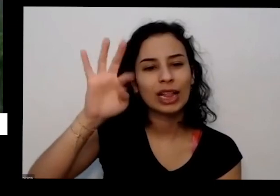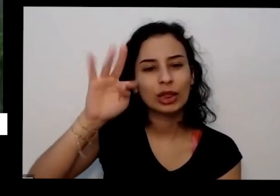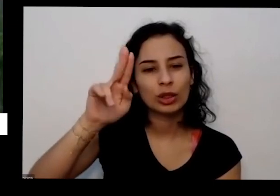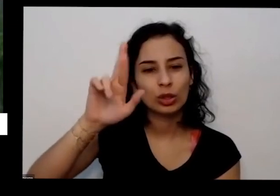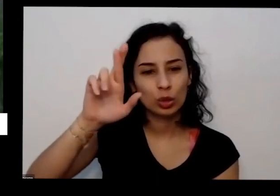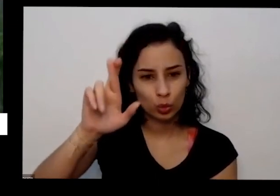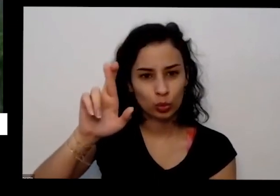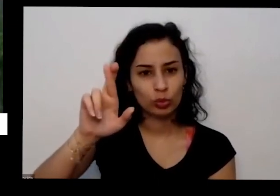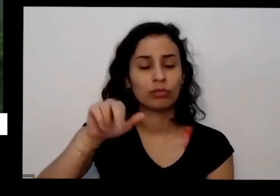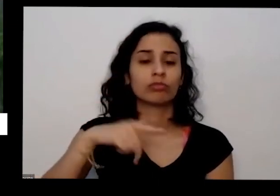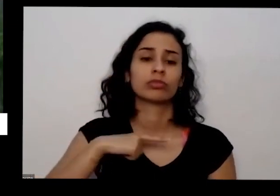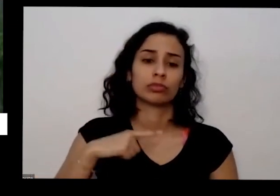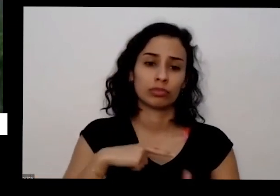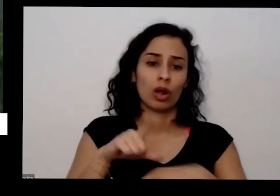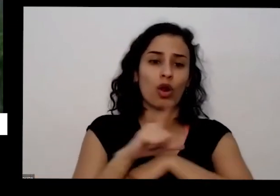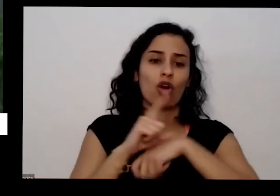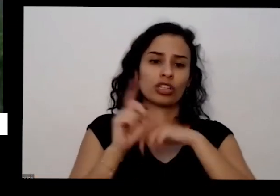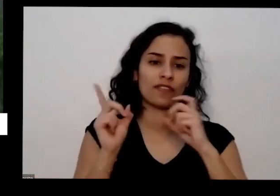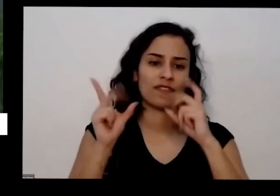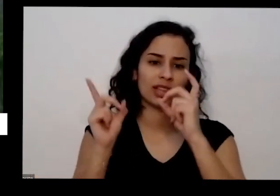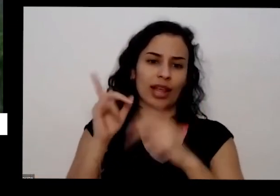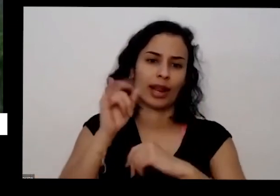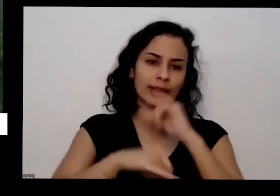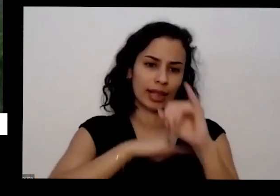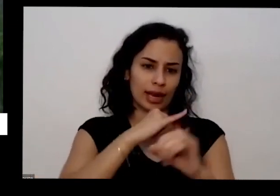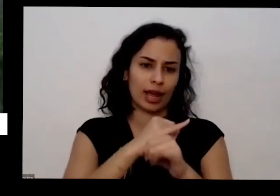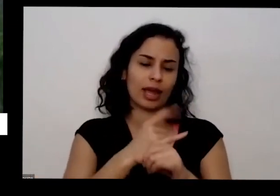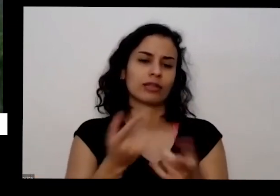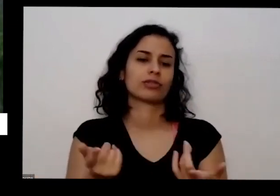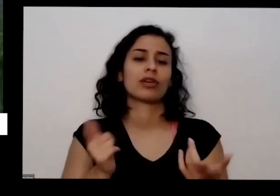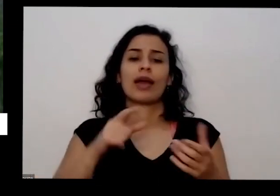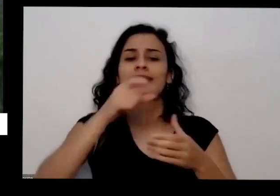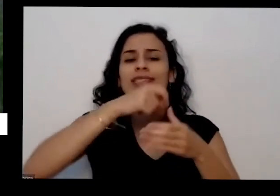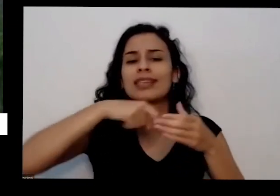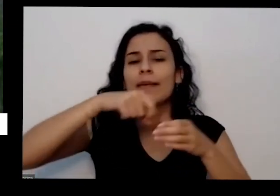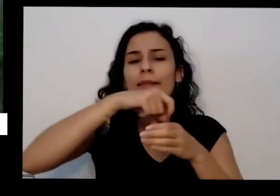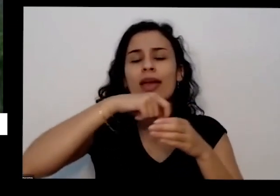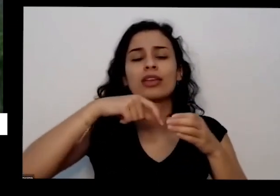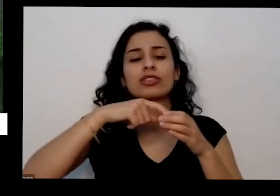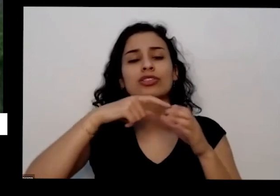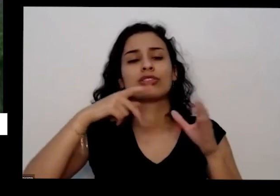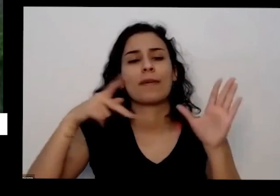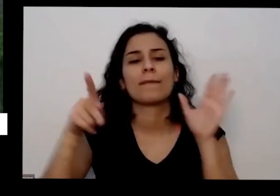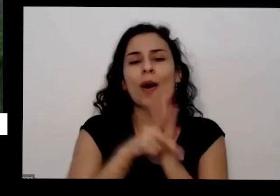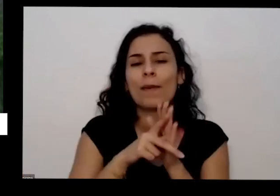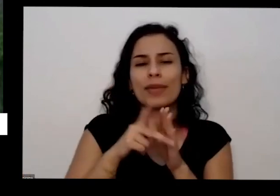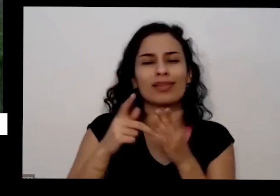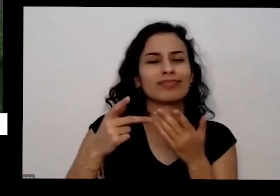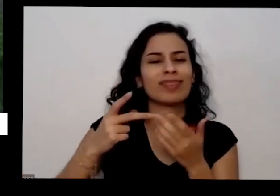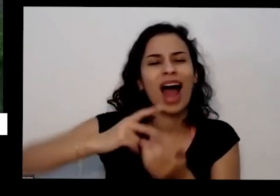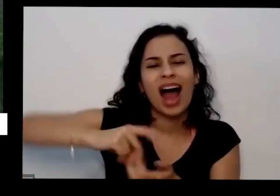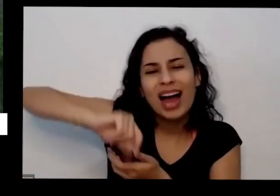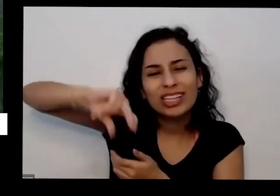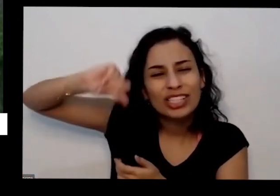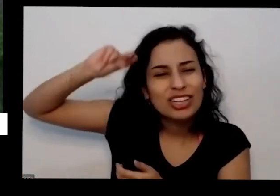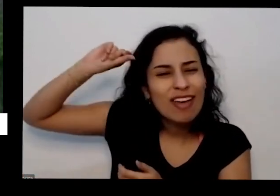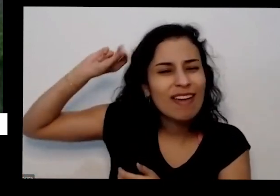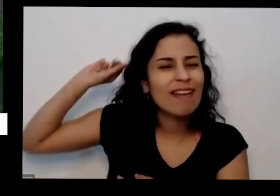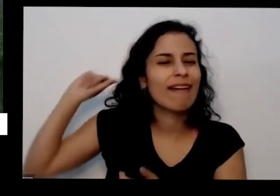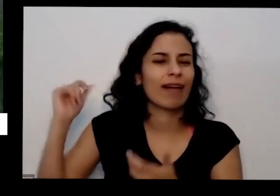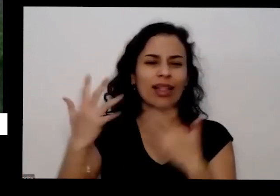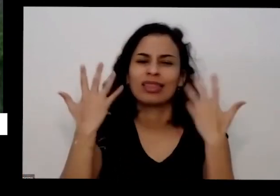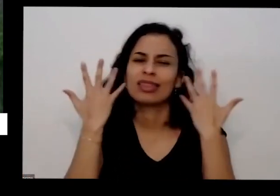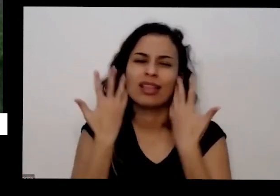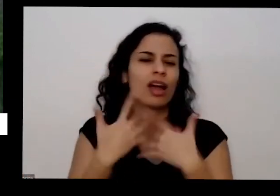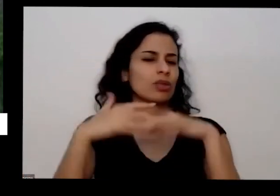sementes crioulas e medição sementes centenárias tradicionais que você pode usar sem medo fora isso